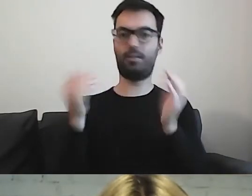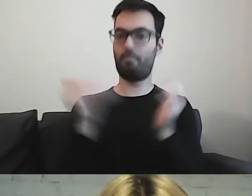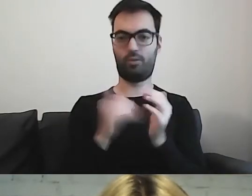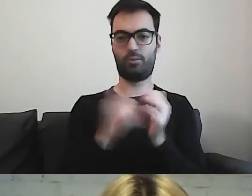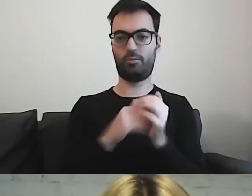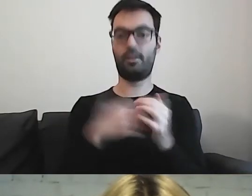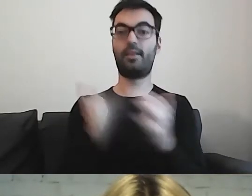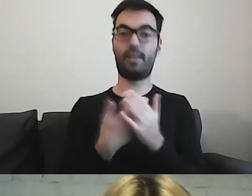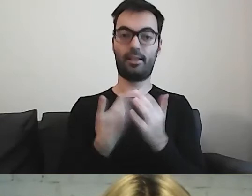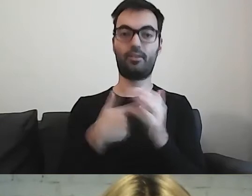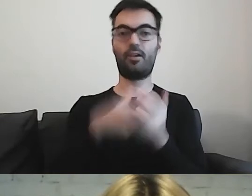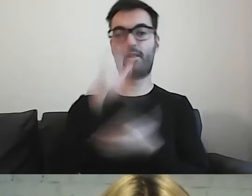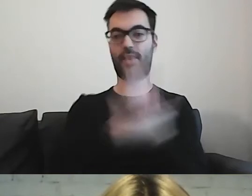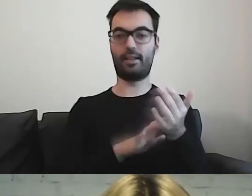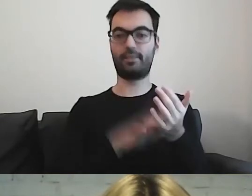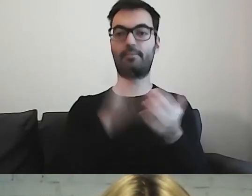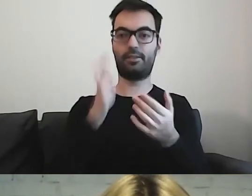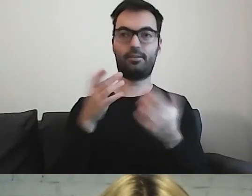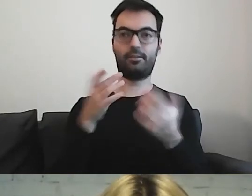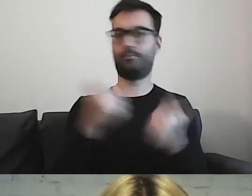Dlatego ten tekst będzie dla nich przyjazny.